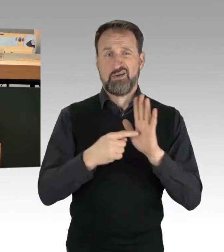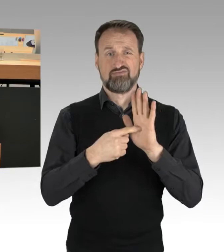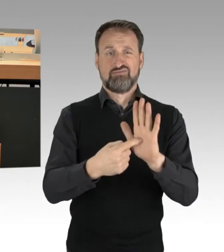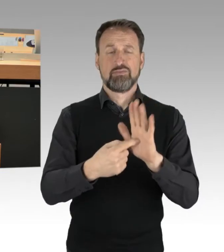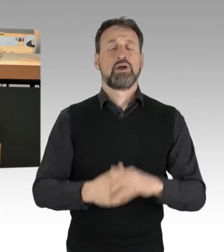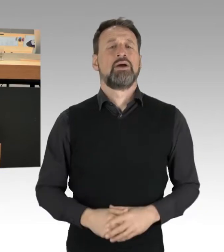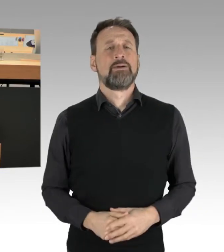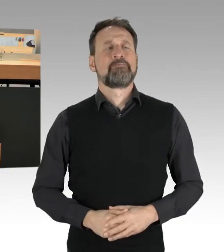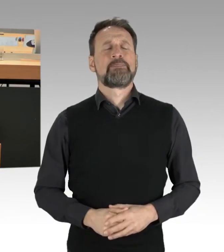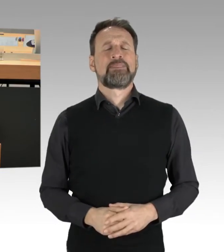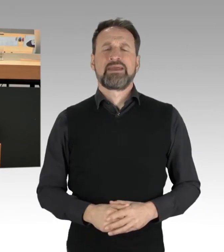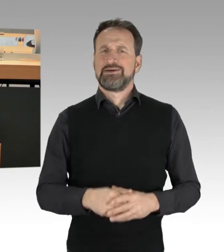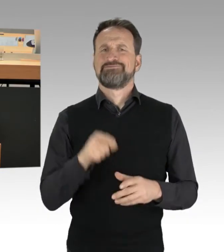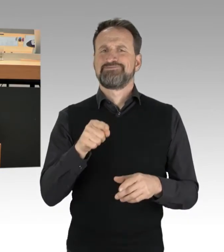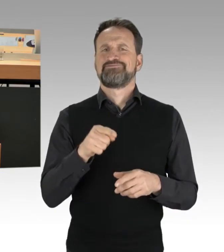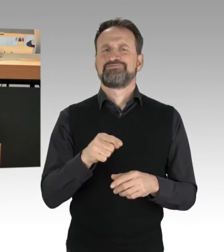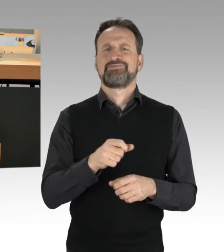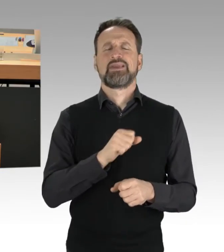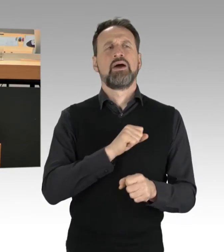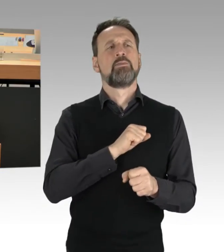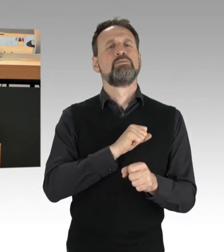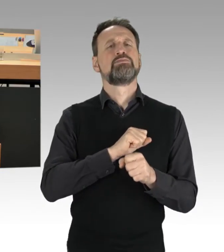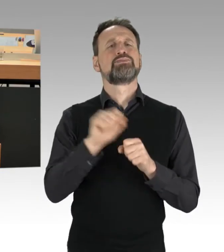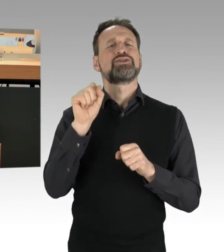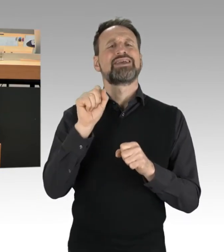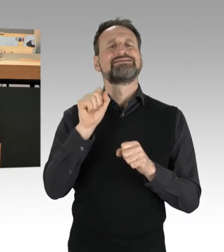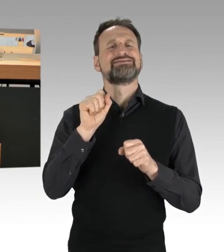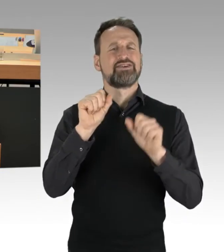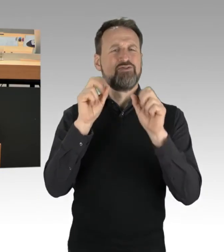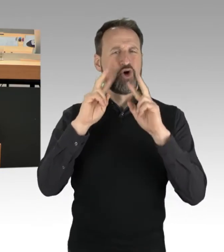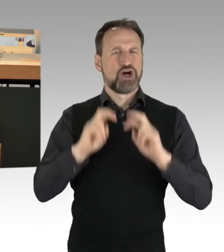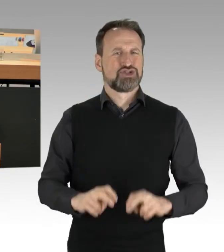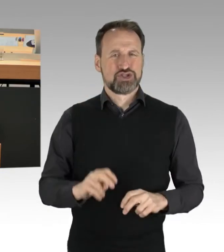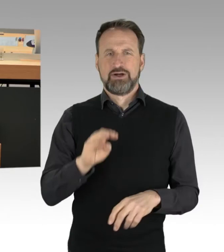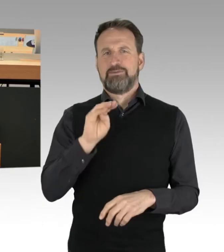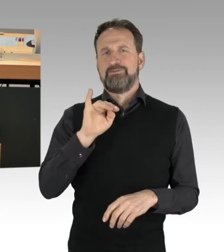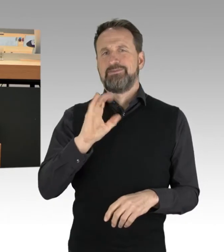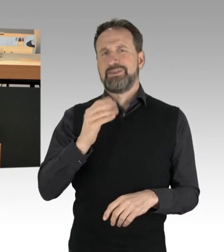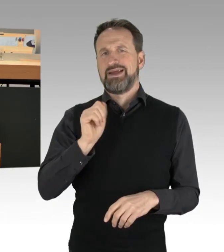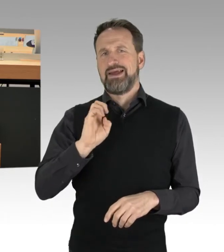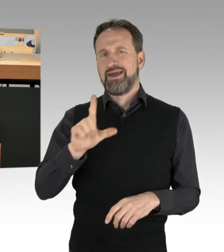das hat der Protestforscher Michael Neuber von der TU noch mal gut dargestellt und erklärt.